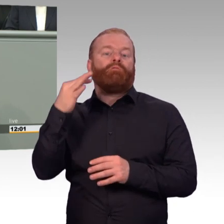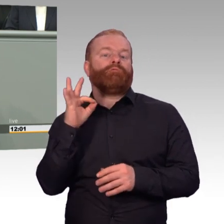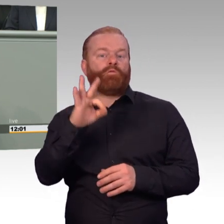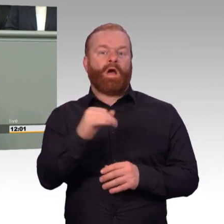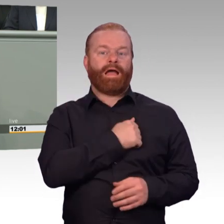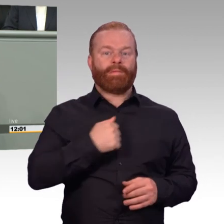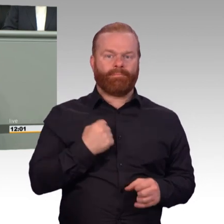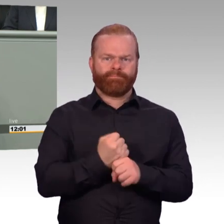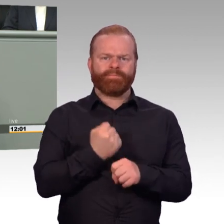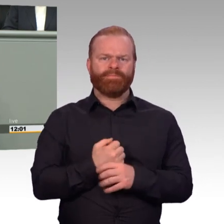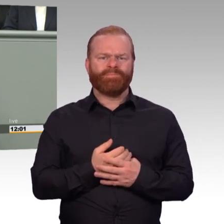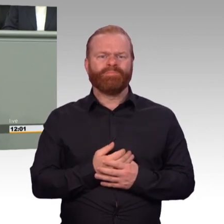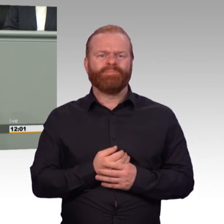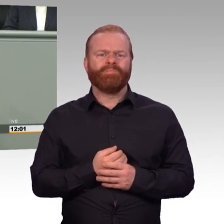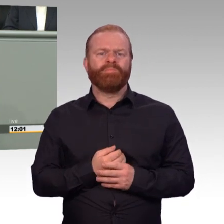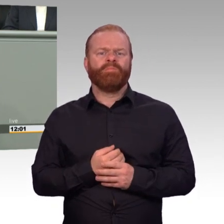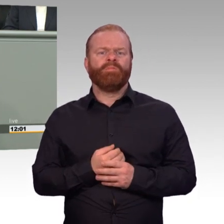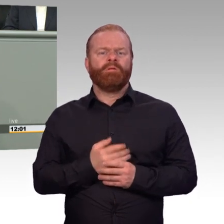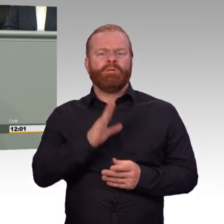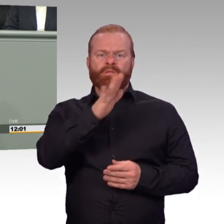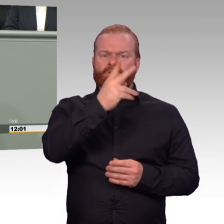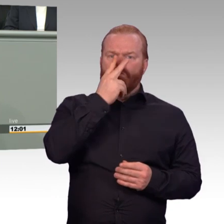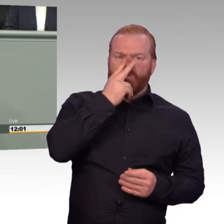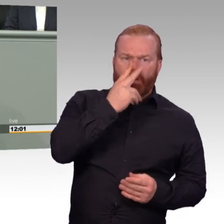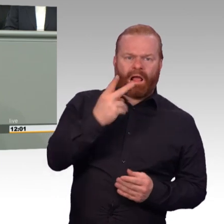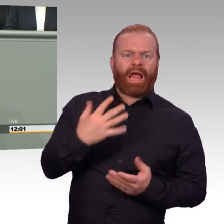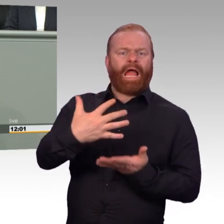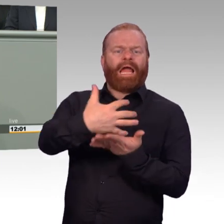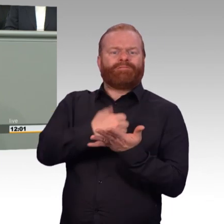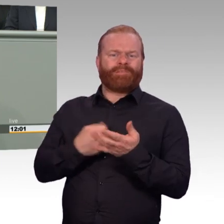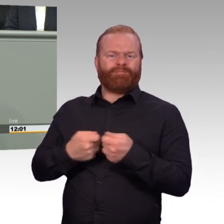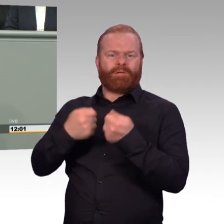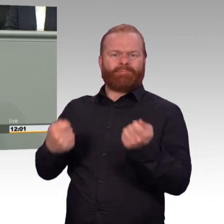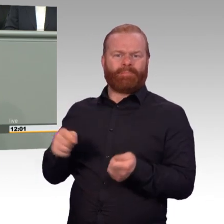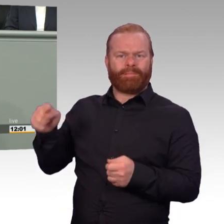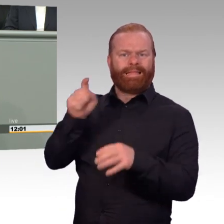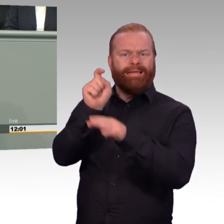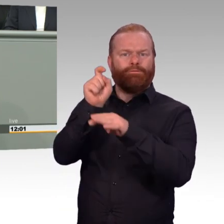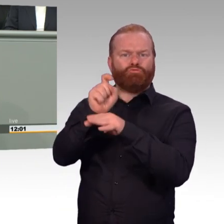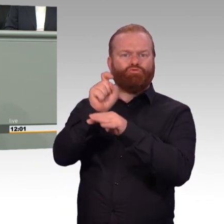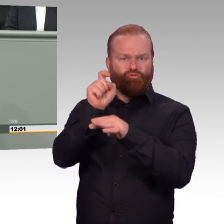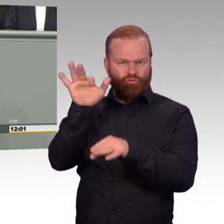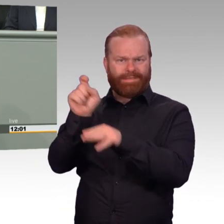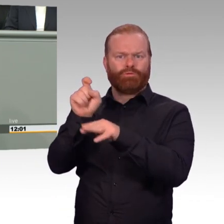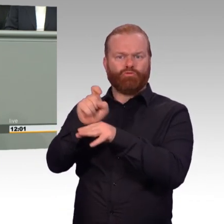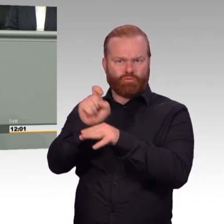Warum haben Sie das dann hier nicht eingebracht? Warum haben Sie denn die Sorgen und die Nöte nicht gehört? Warum sind sie denn nicht alle hier mit eingeflossen,